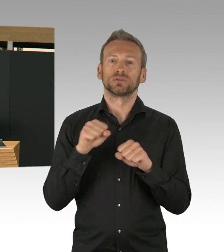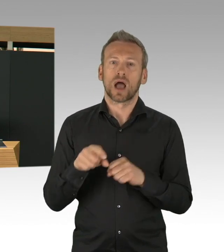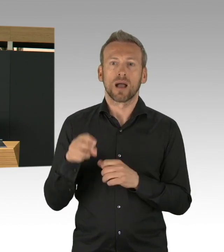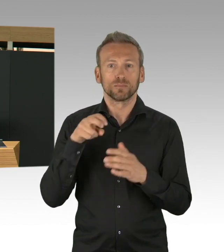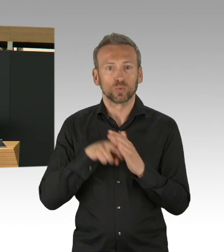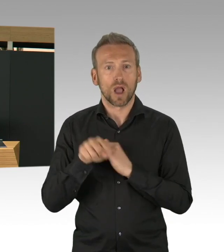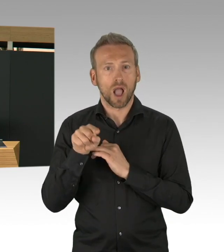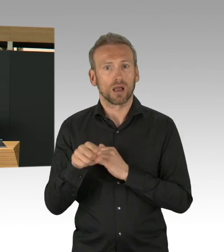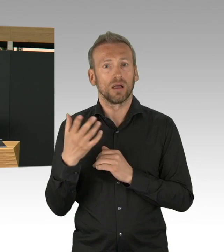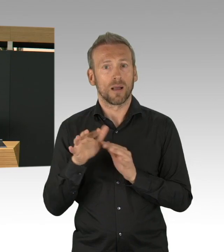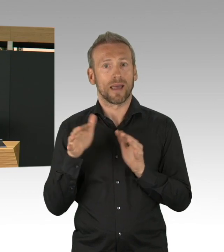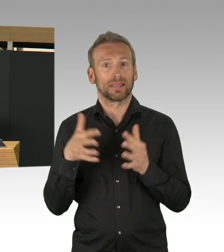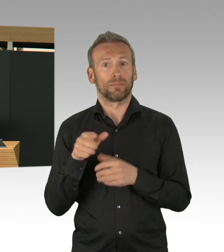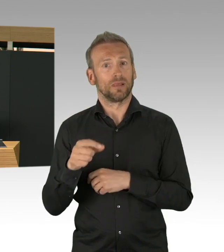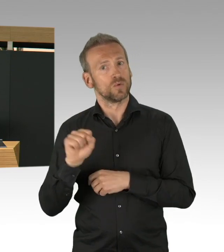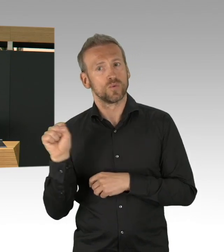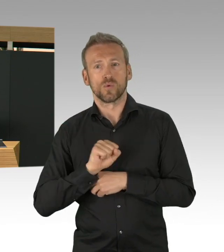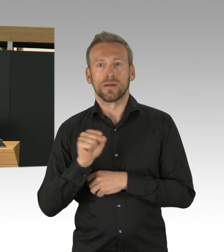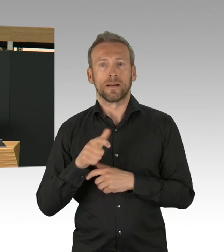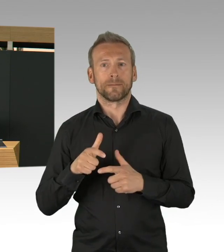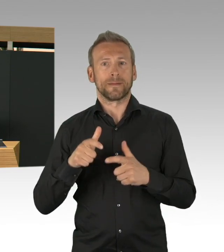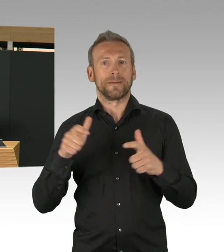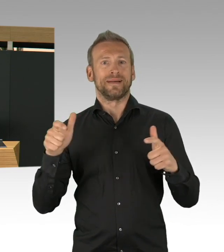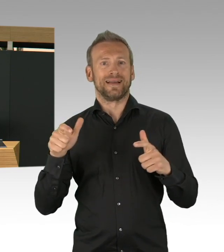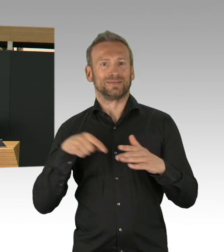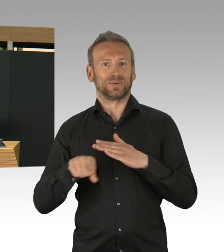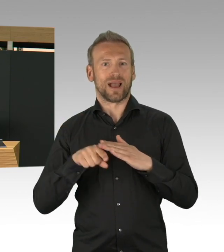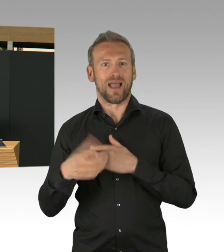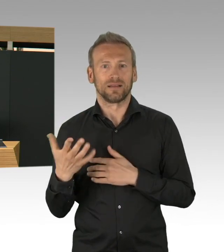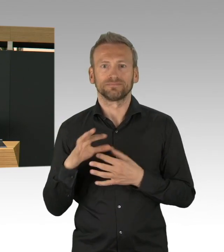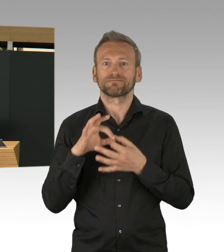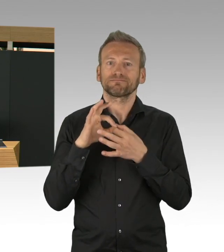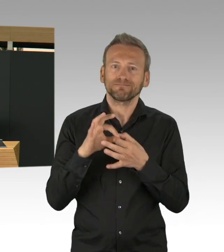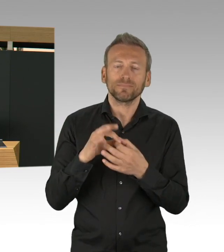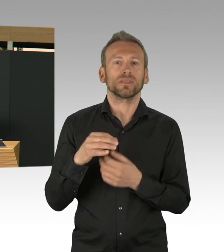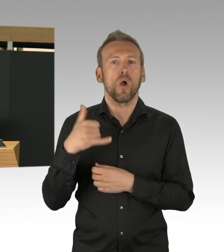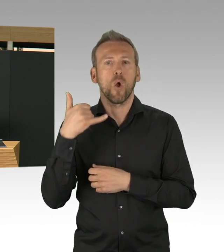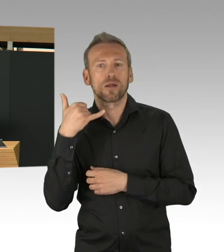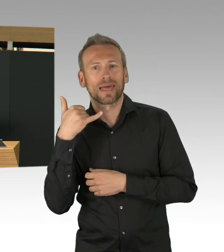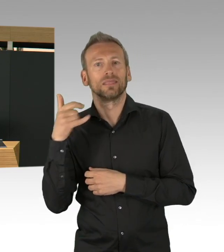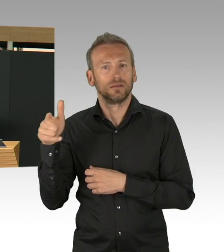einen fahrenden Dienst für COVID-19 Patienten eingerichtet und inzwischen, das muss man sagen,